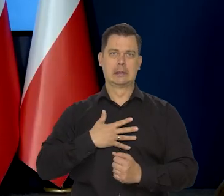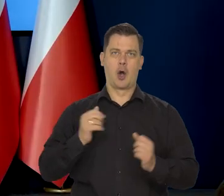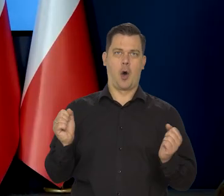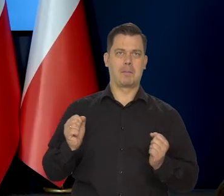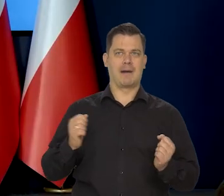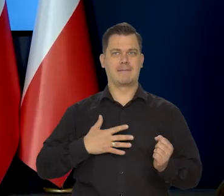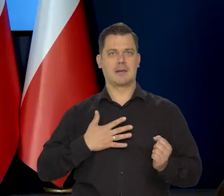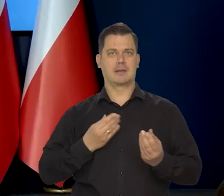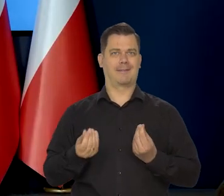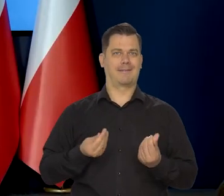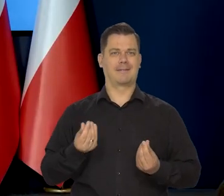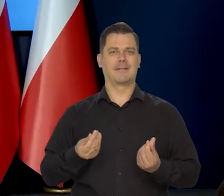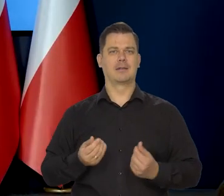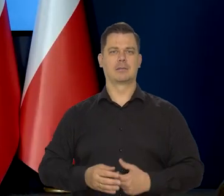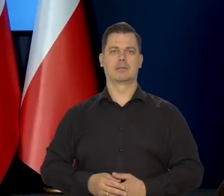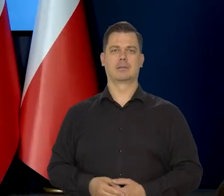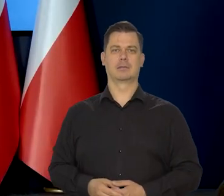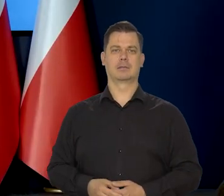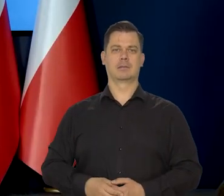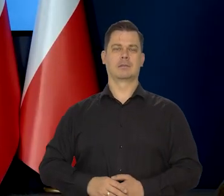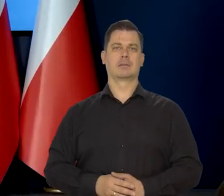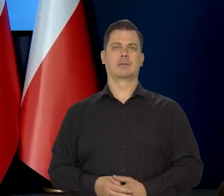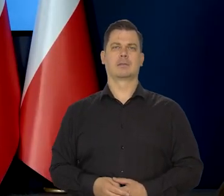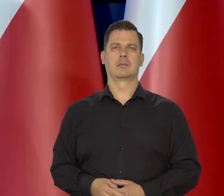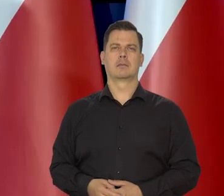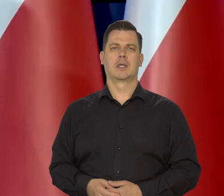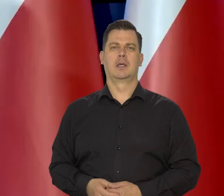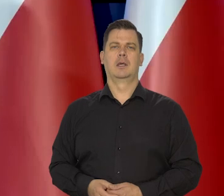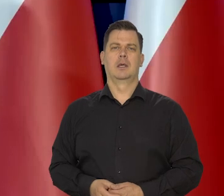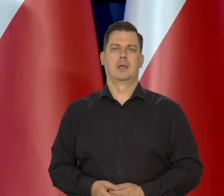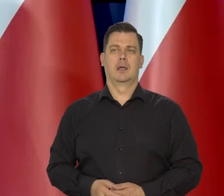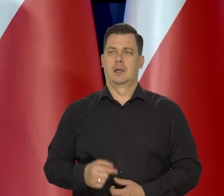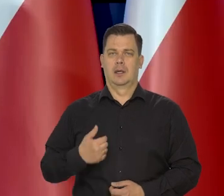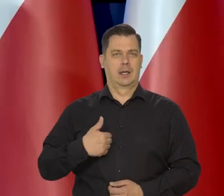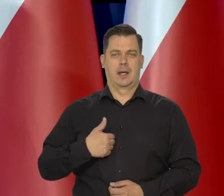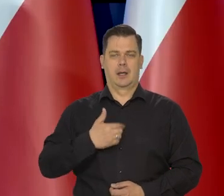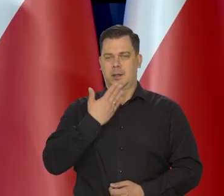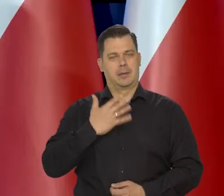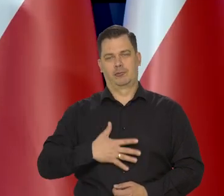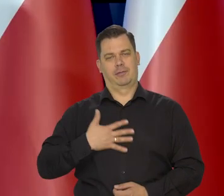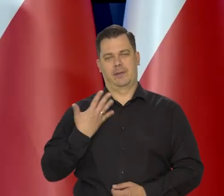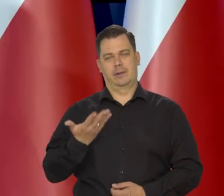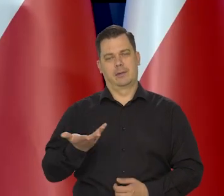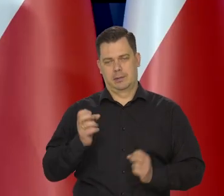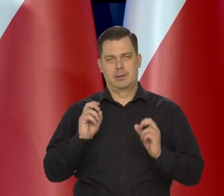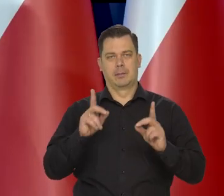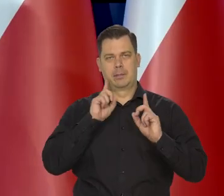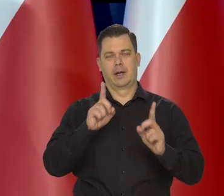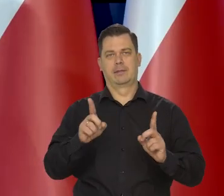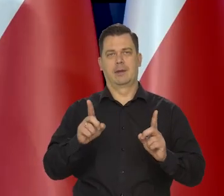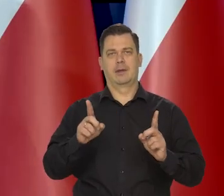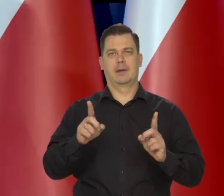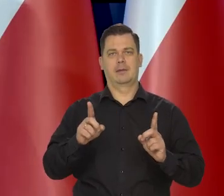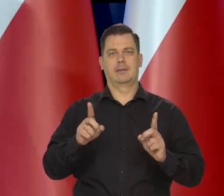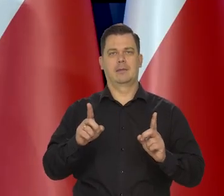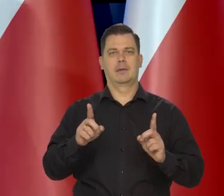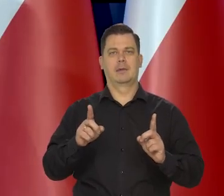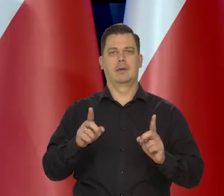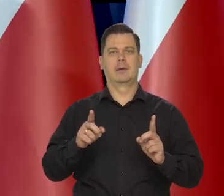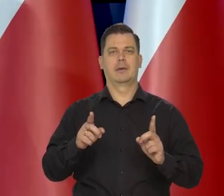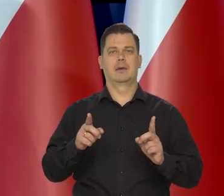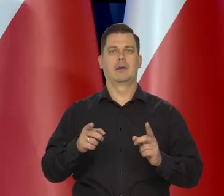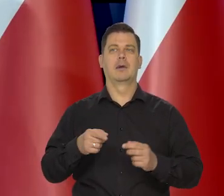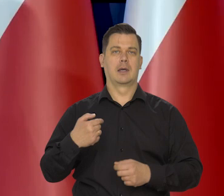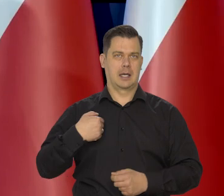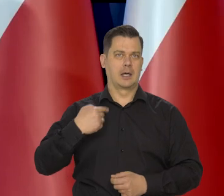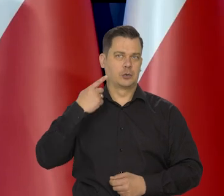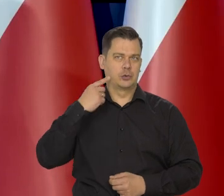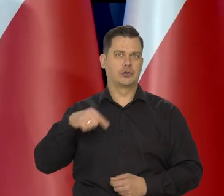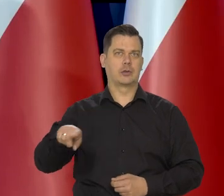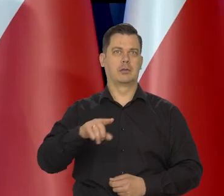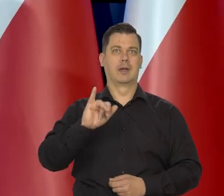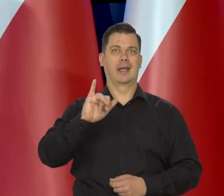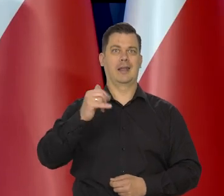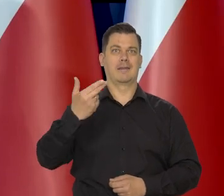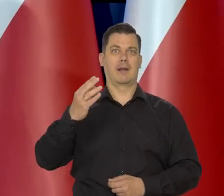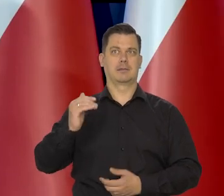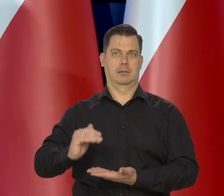Nie dziwię się temu, jak słyszą, że inflacja jest tak wysoka,